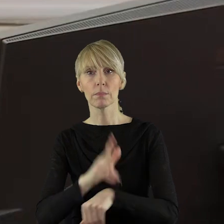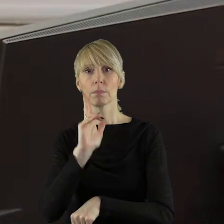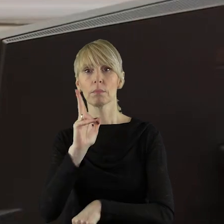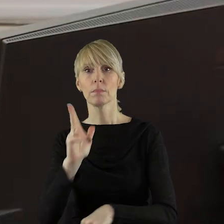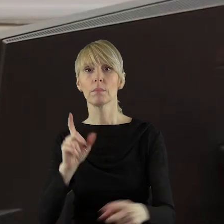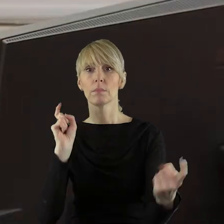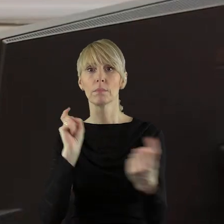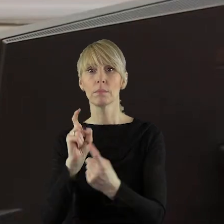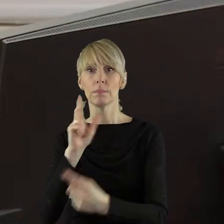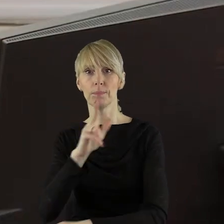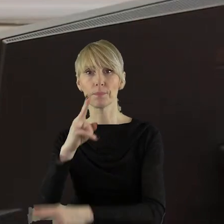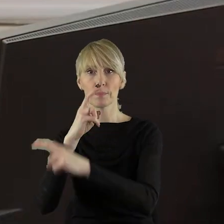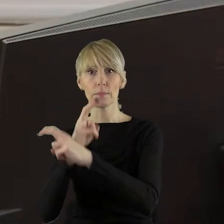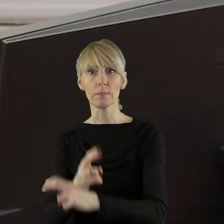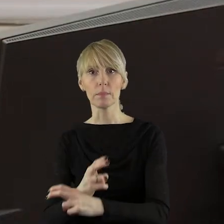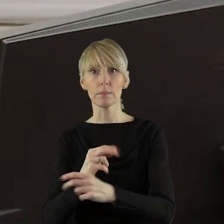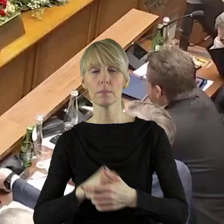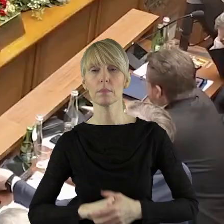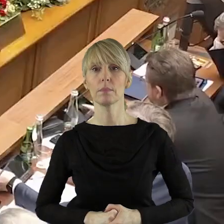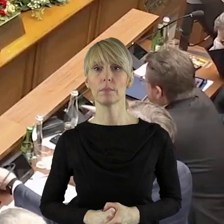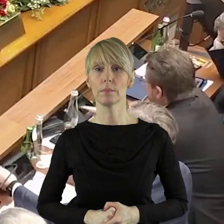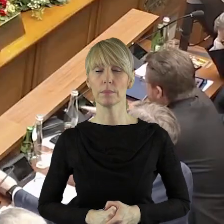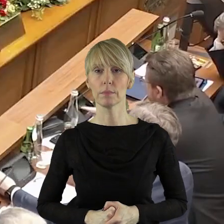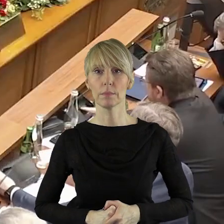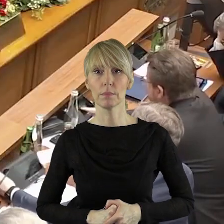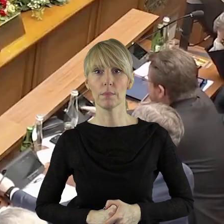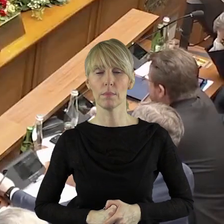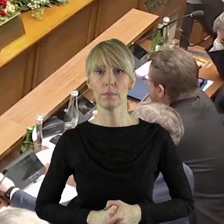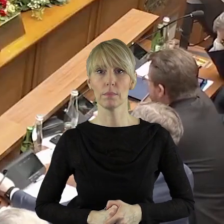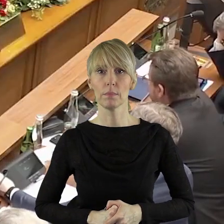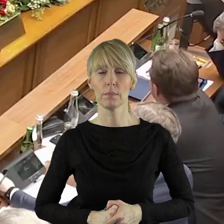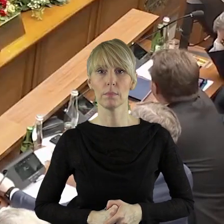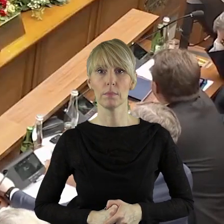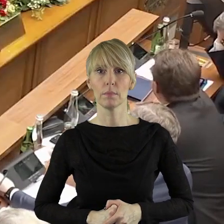jest za, kto jest przeciw, kto się wstrzymał?